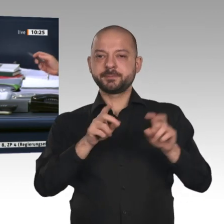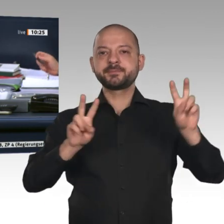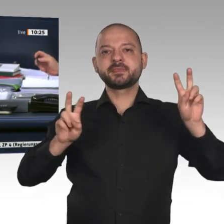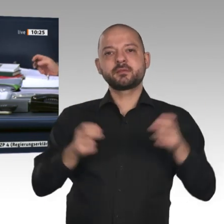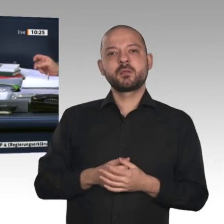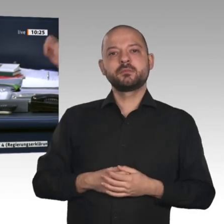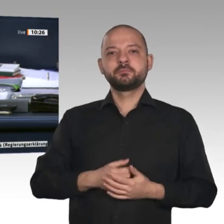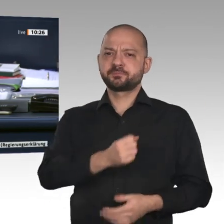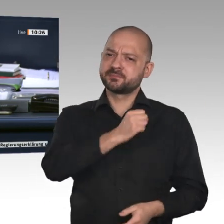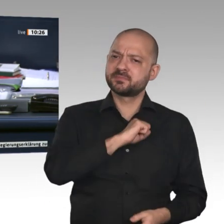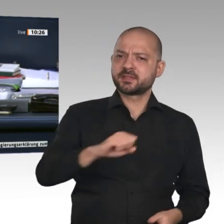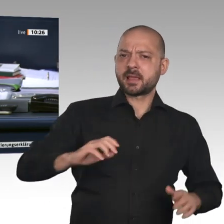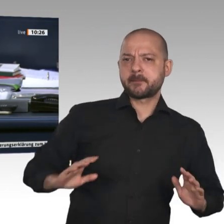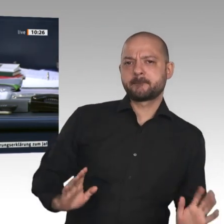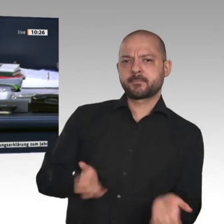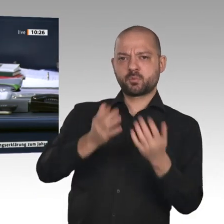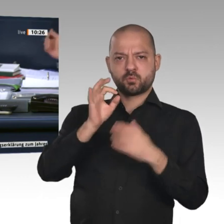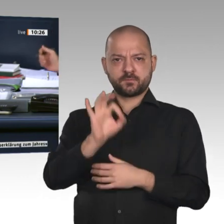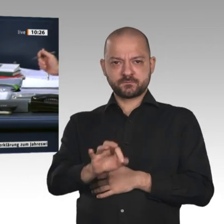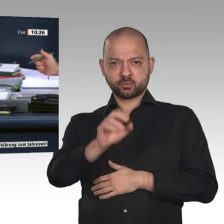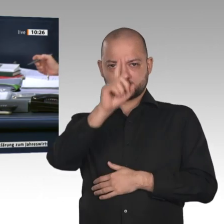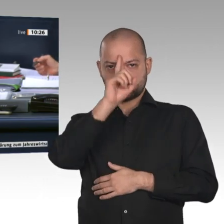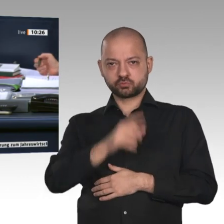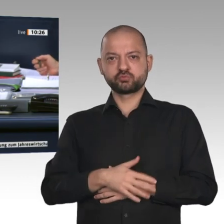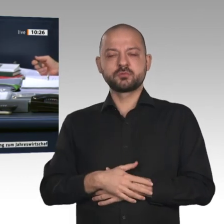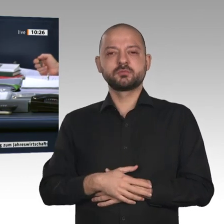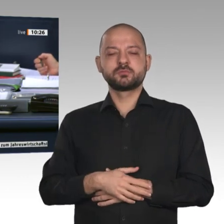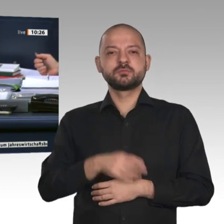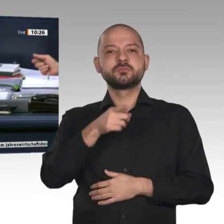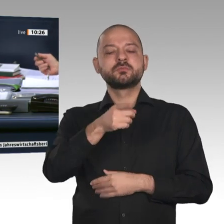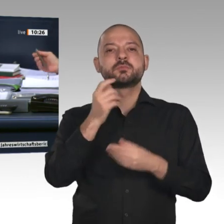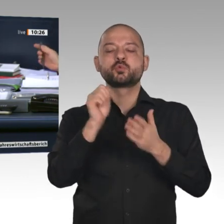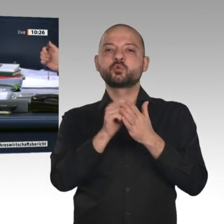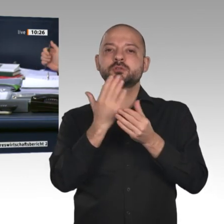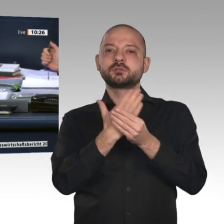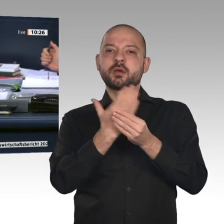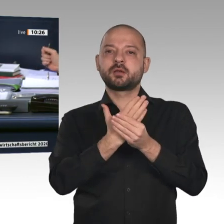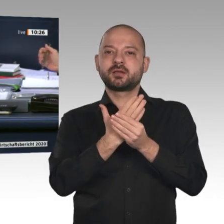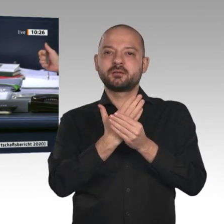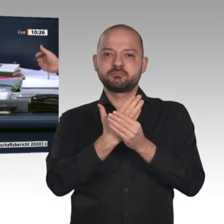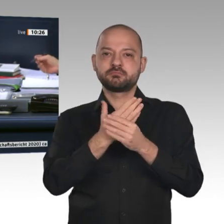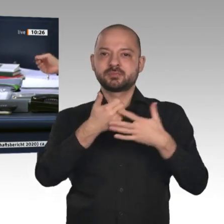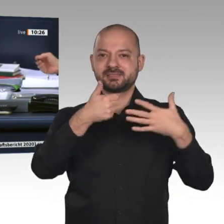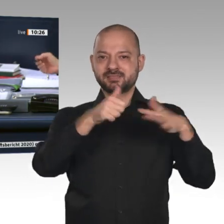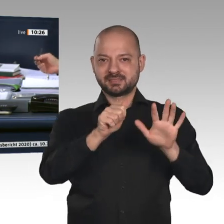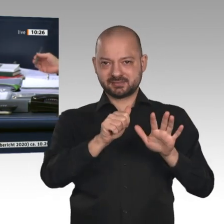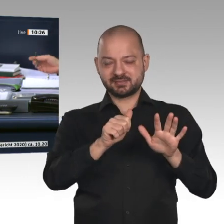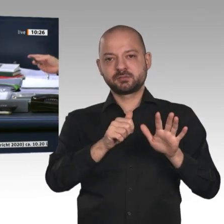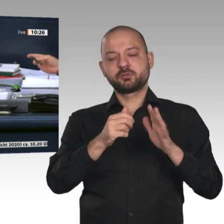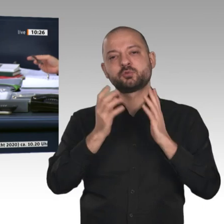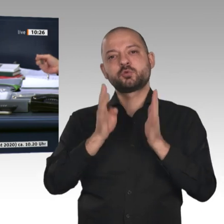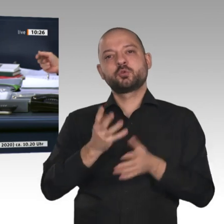auf Drucksache 19/16905, den Antrag der Fraktion der FDP auf der Drucksache 19/14781